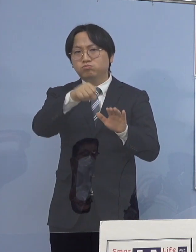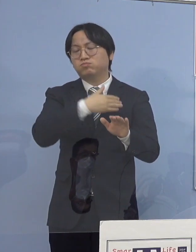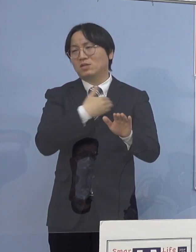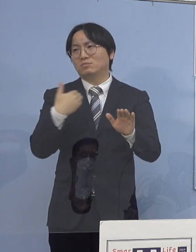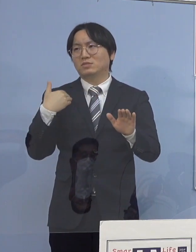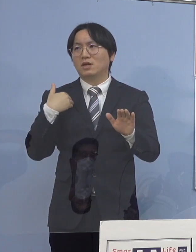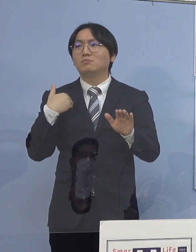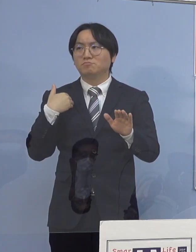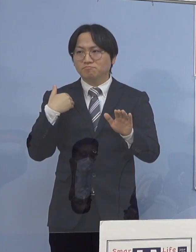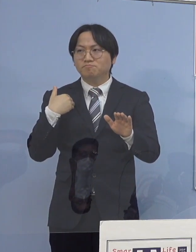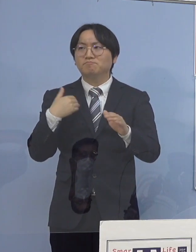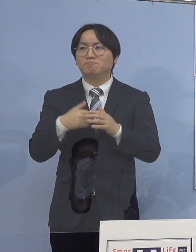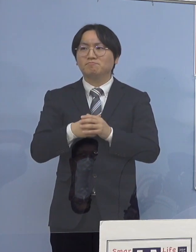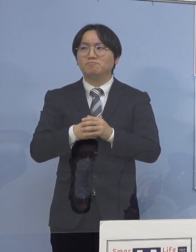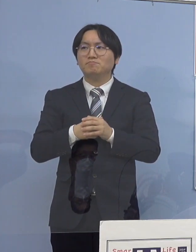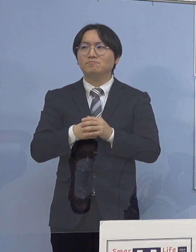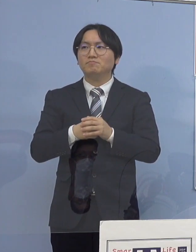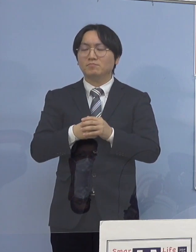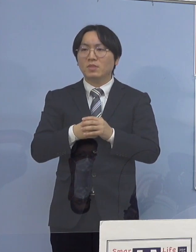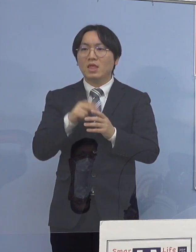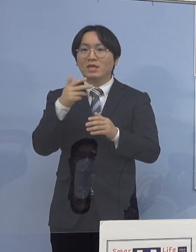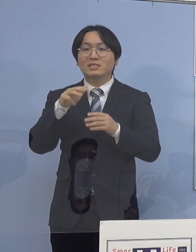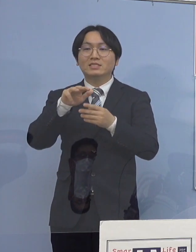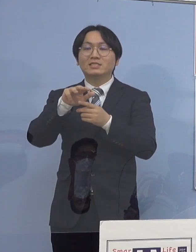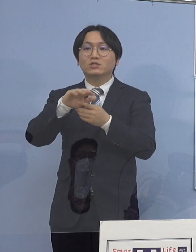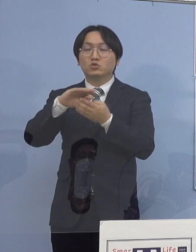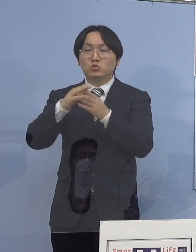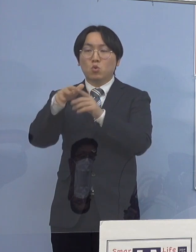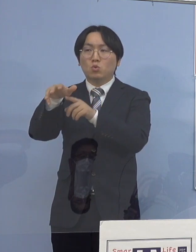これは市町村教育委員会の皆さん方にも お配りをした